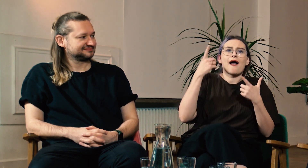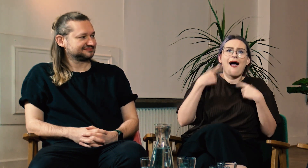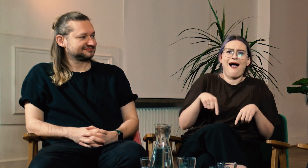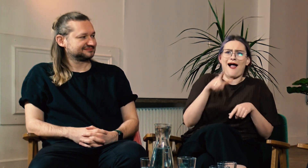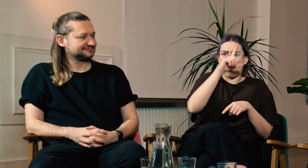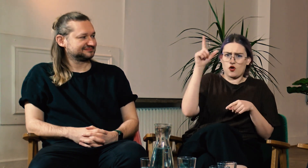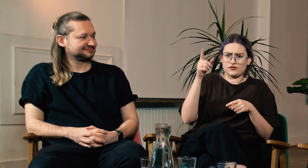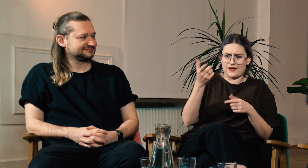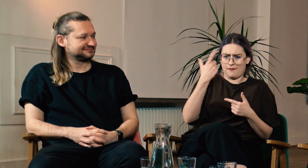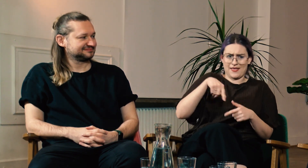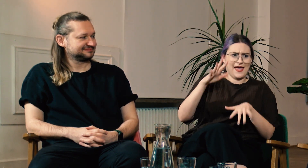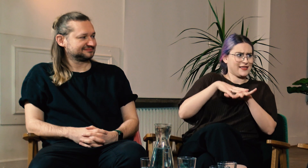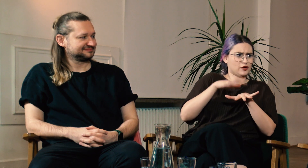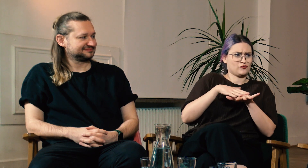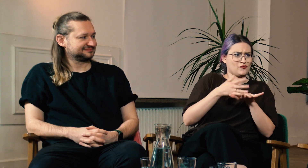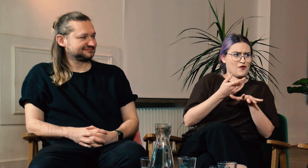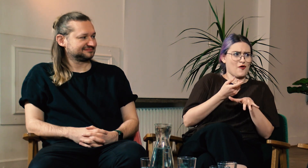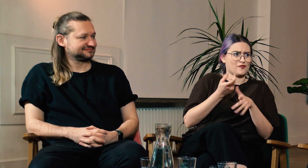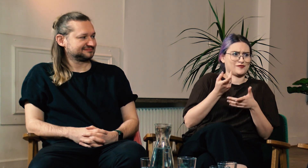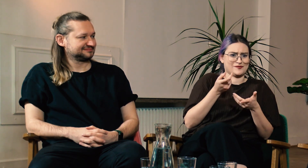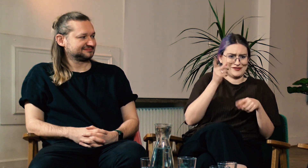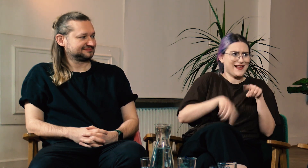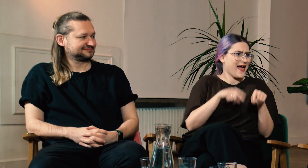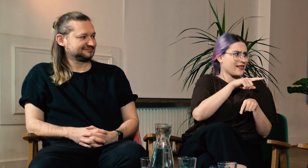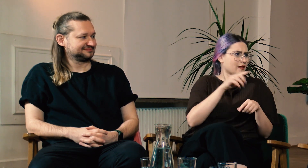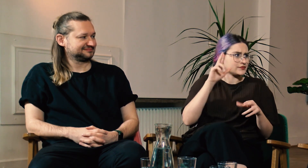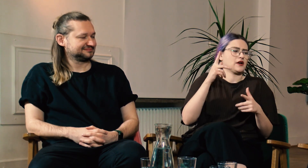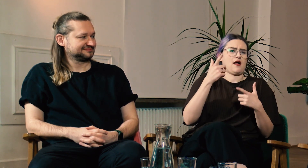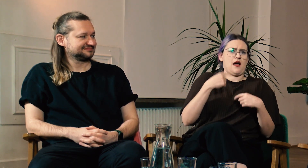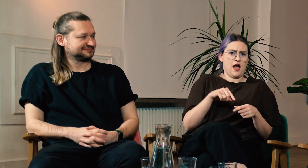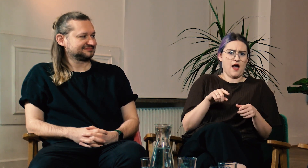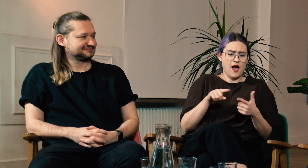aha.. ludzie źle mnie traktują.